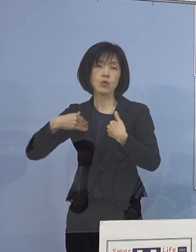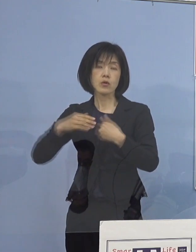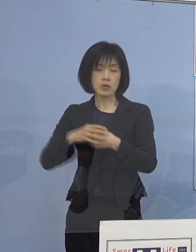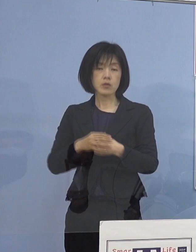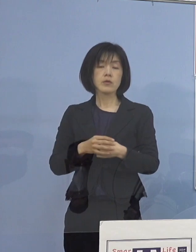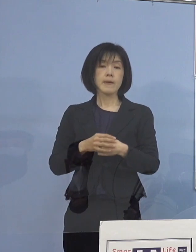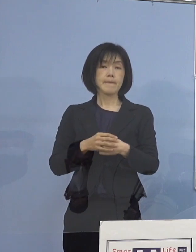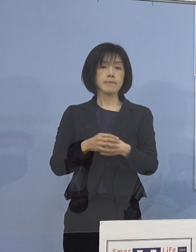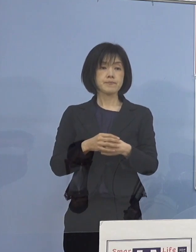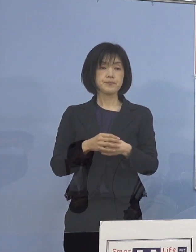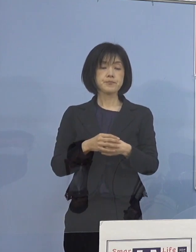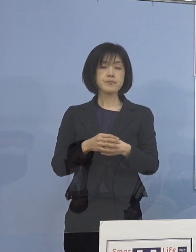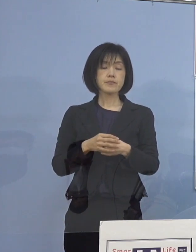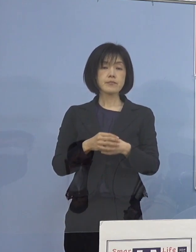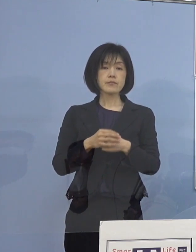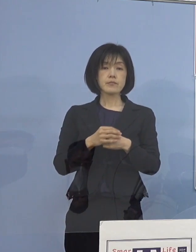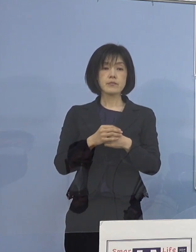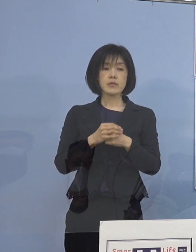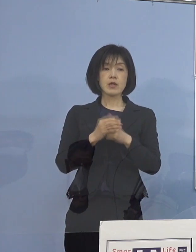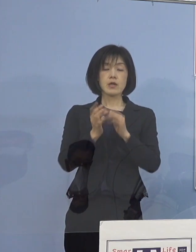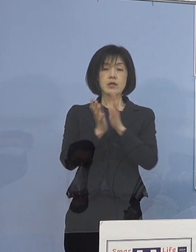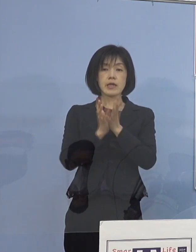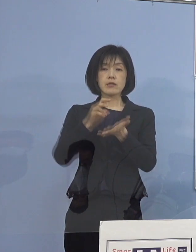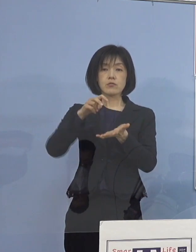もちろん県として直接ご家庭へ